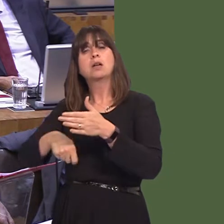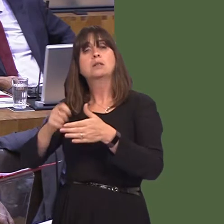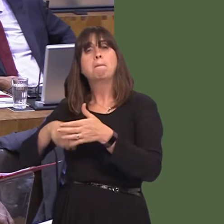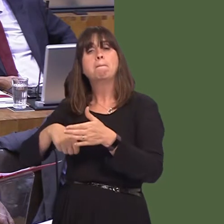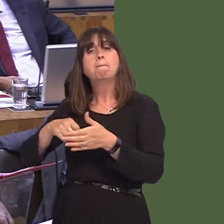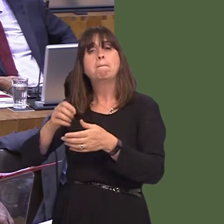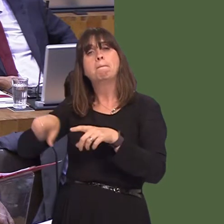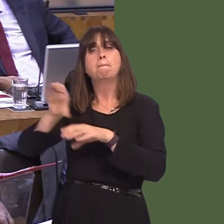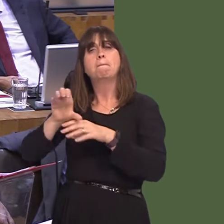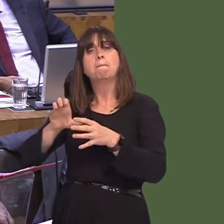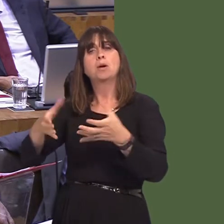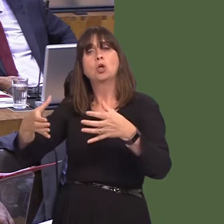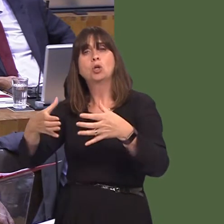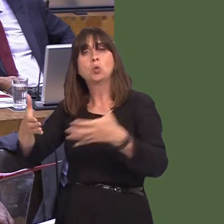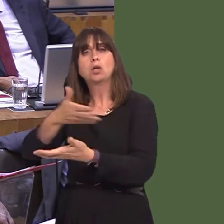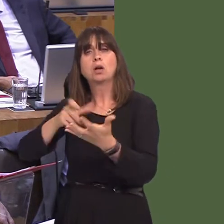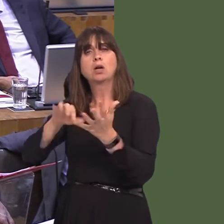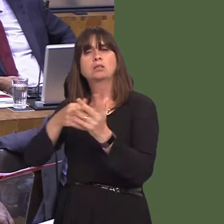mind, within the single market as well, because that means full and unfettered access to the